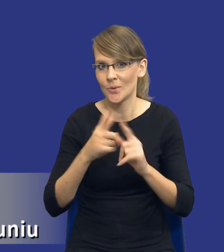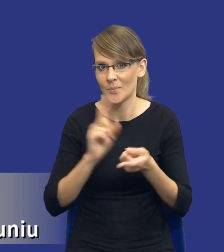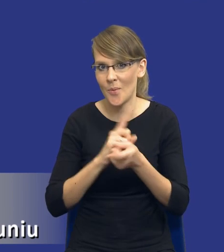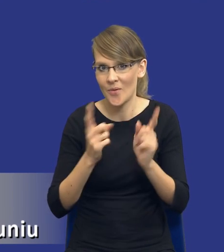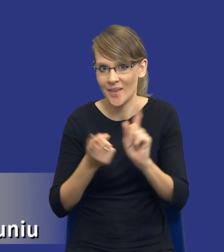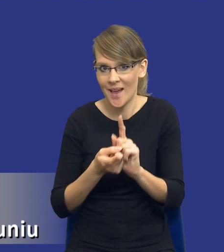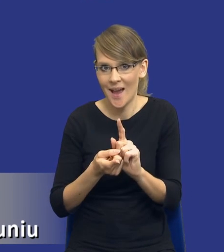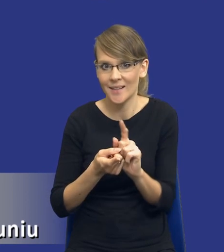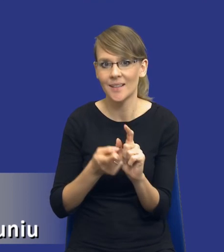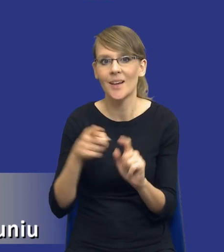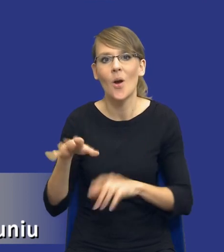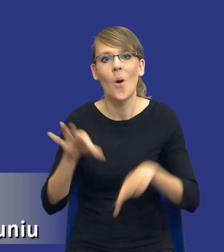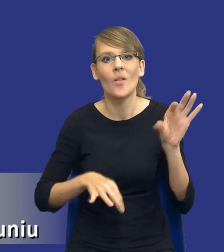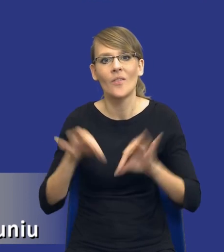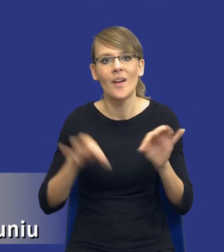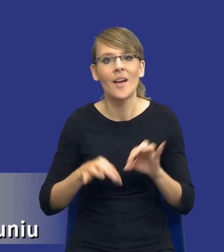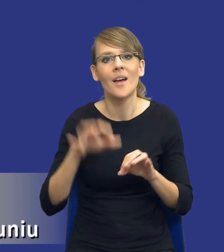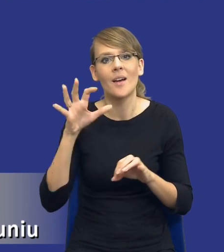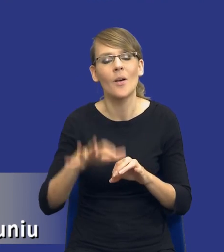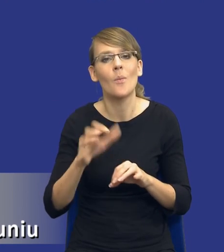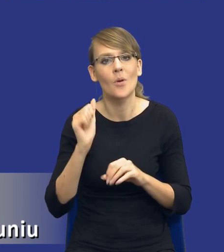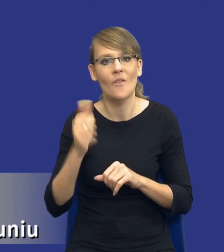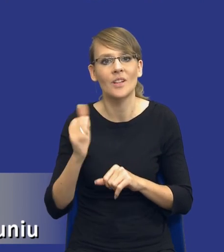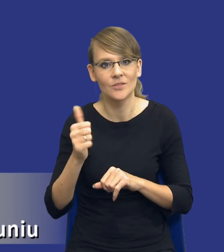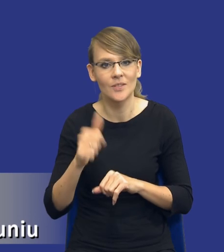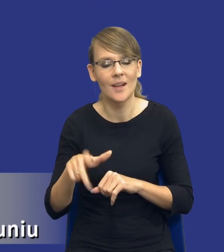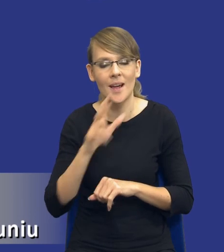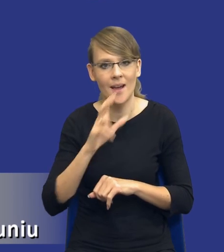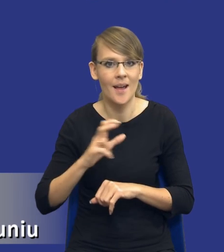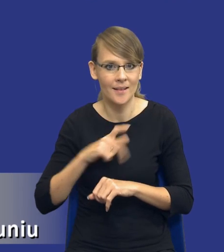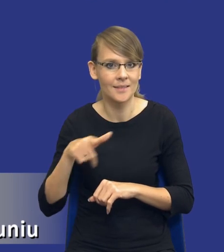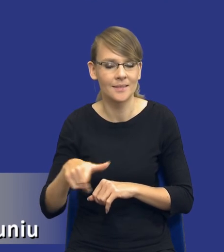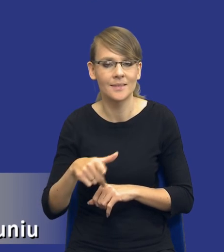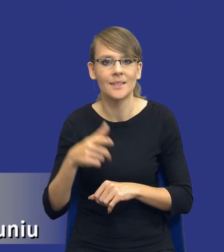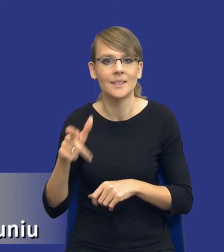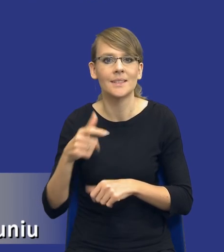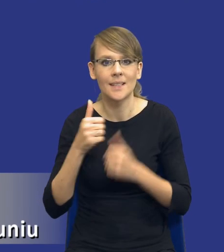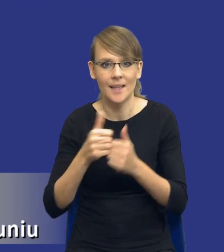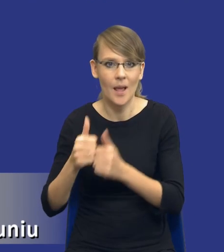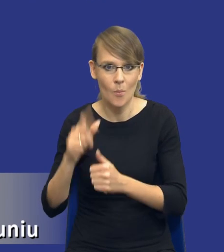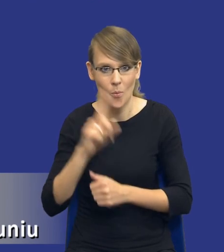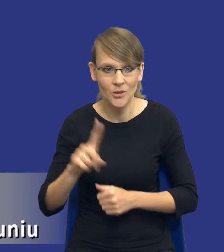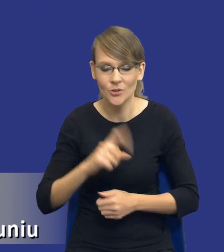w ramach konferencji poświęconej profesjonalizacji zamówienia publicznego. Jeszcze raz dziękuję bardzo organizatorom